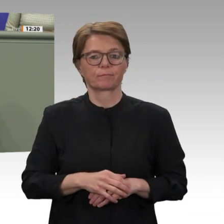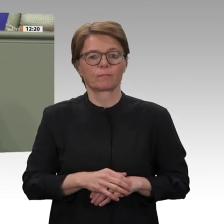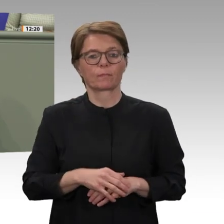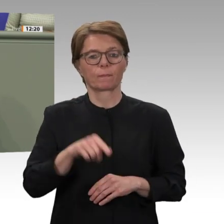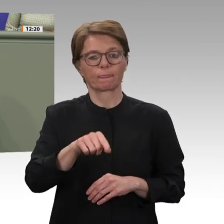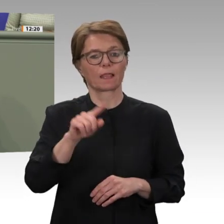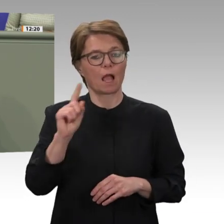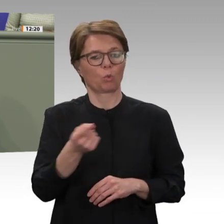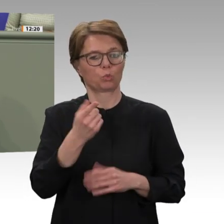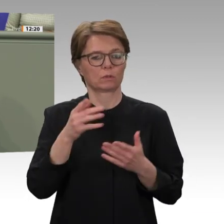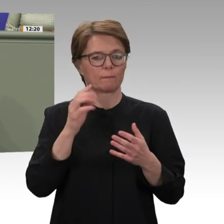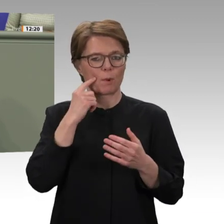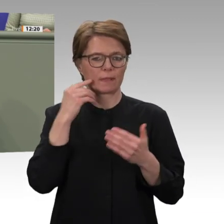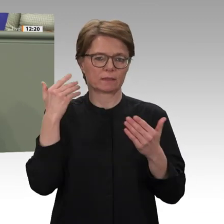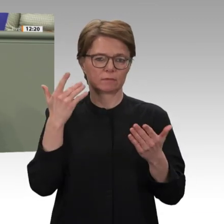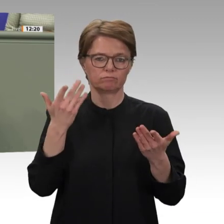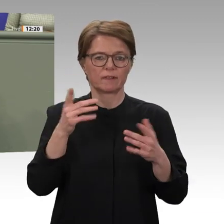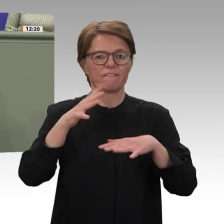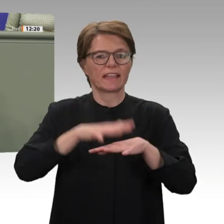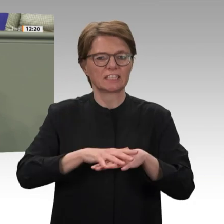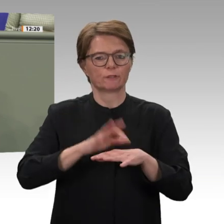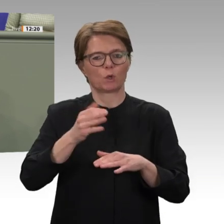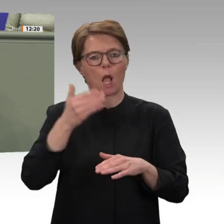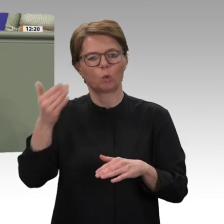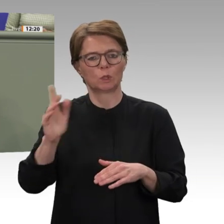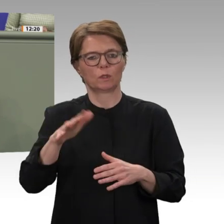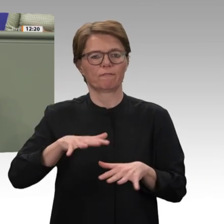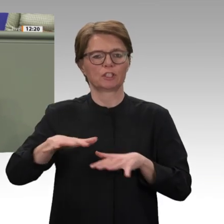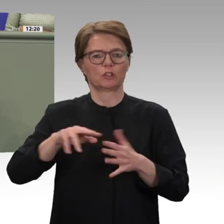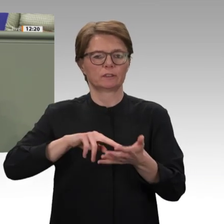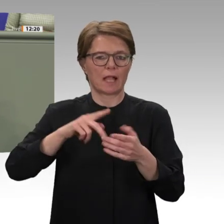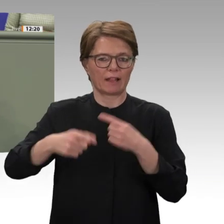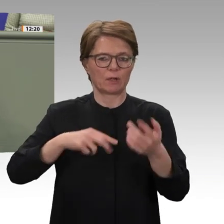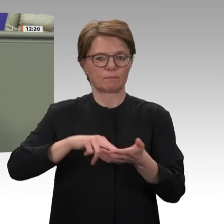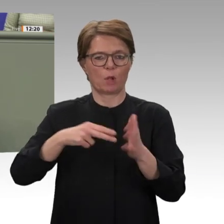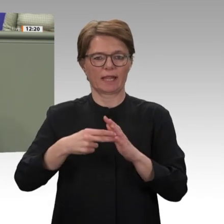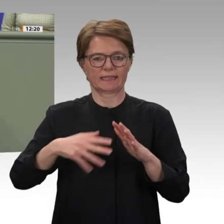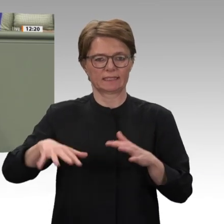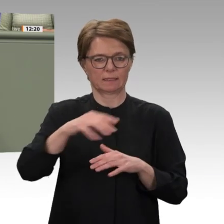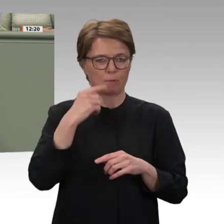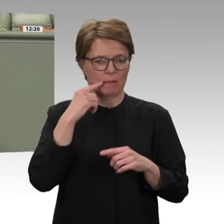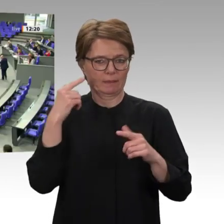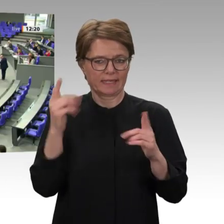Dafür, liebe Kolleginnen und Kollegen, sind die Gremien da. Danke schön. Vielen Dank, Olaf in der Beek.